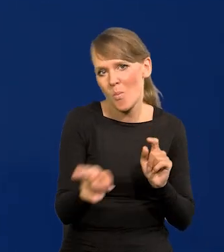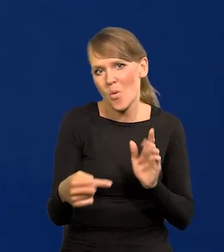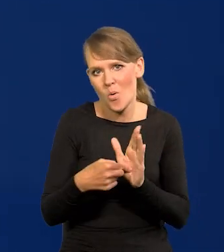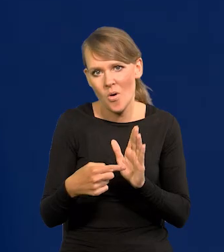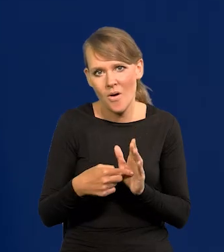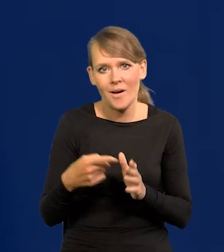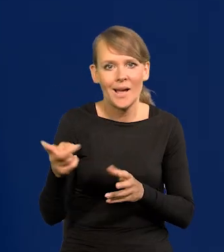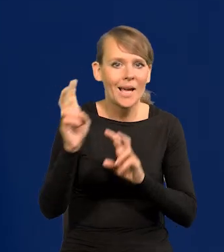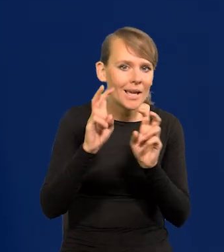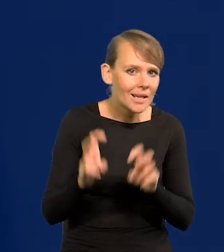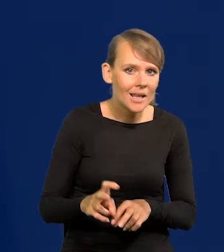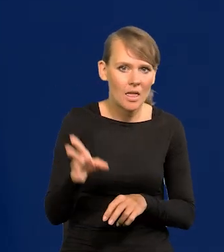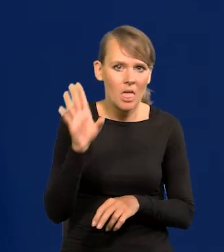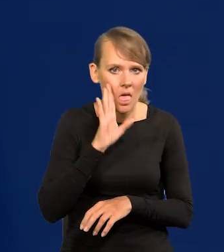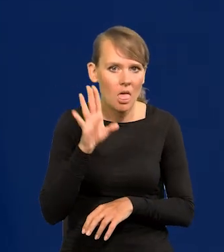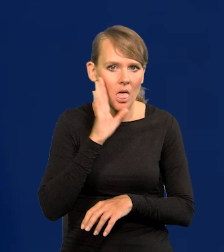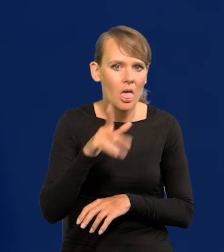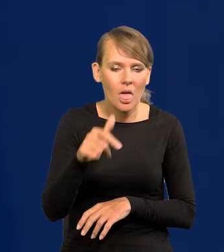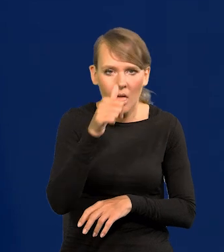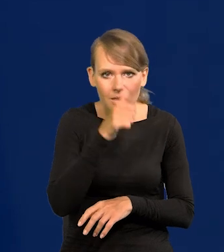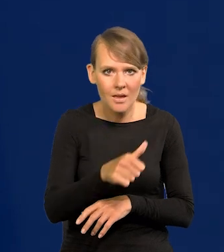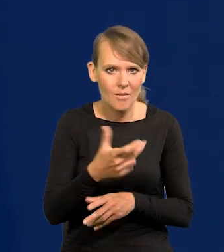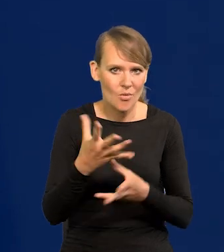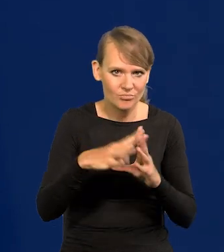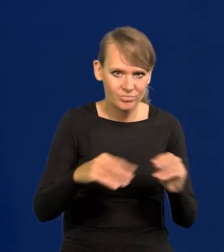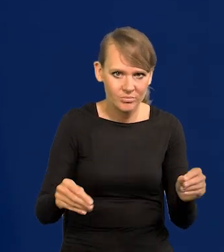Się nie mogą wydobyć z tego jeszcze kryzysu, a tu przyszły następne uderzenia.